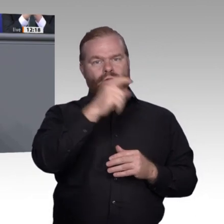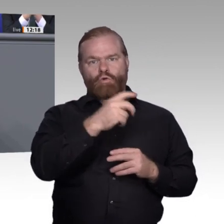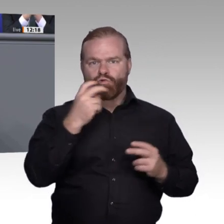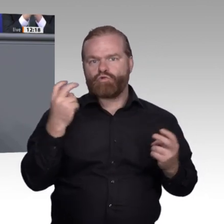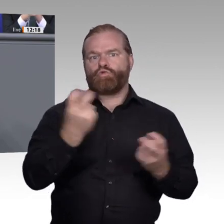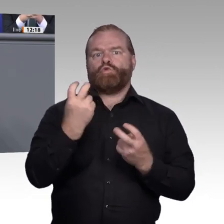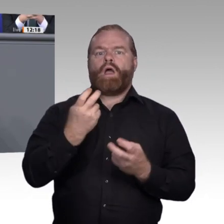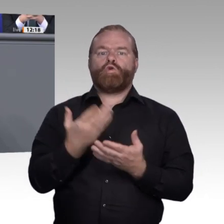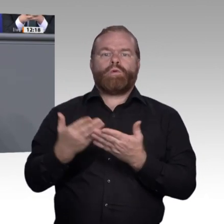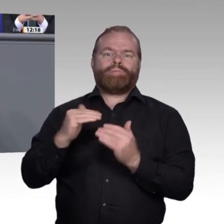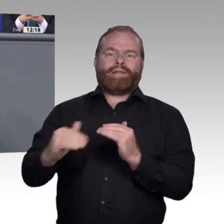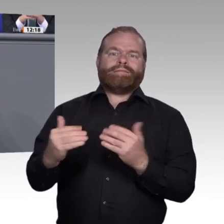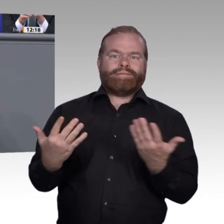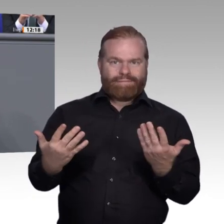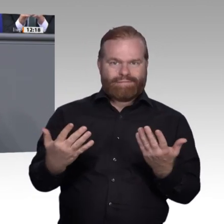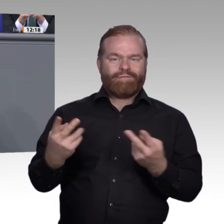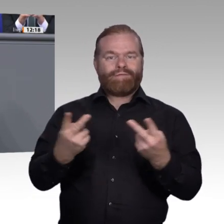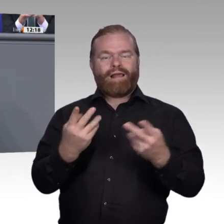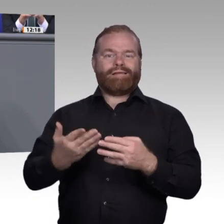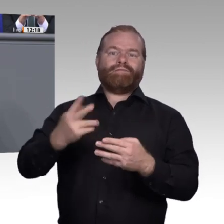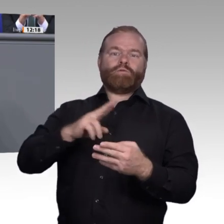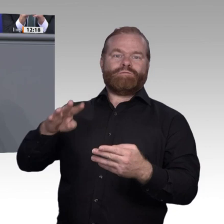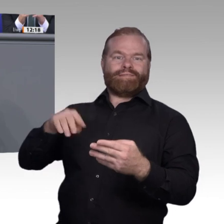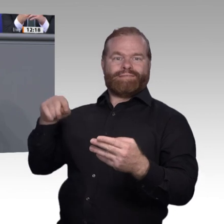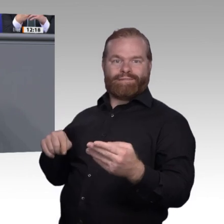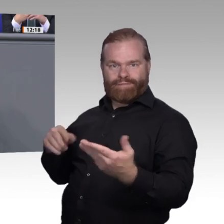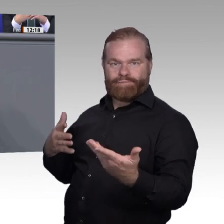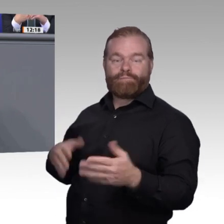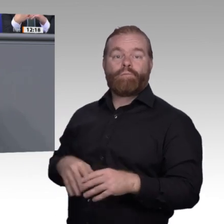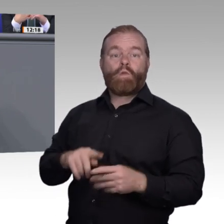und was können kleinere von größeren Unternehmen dabei lernen?